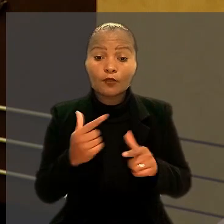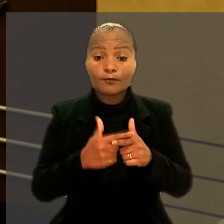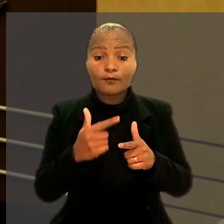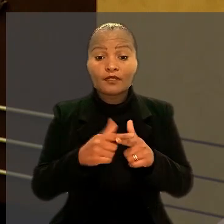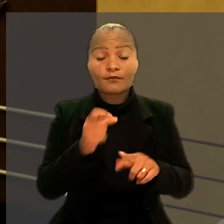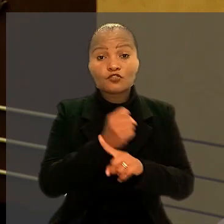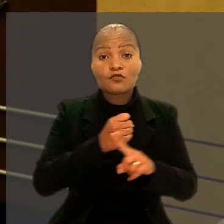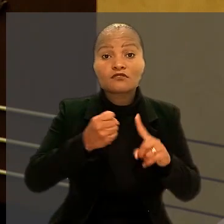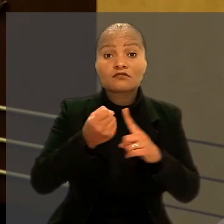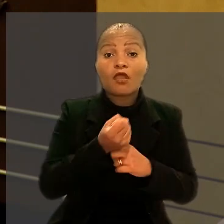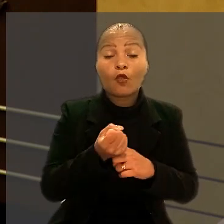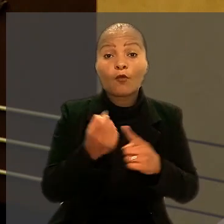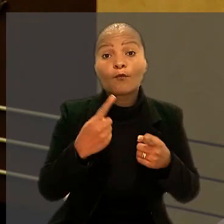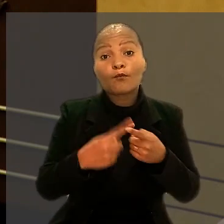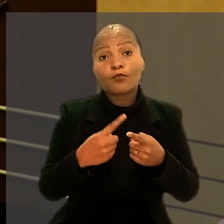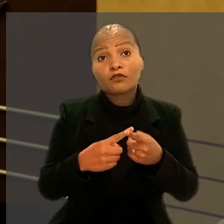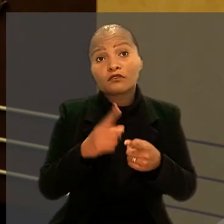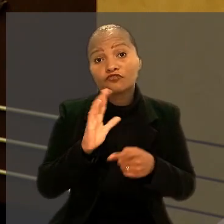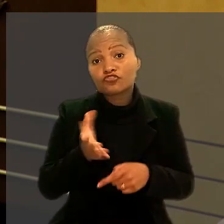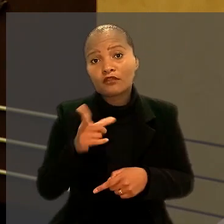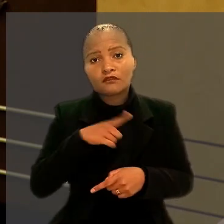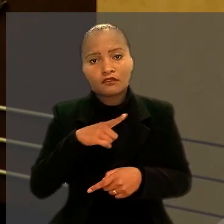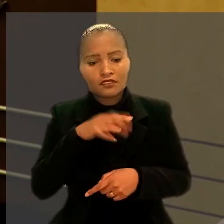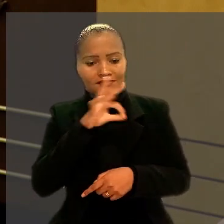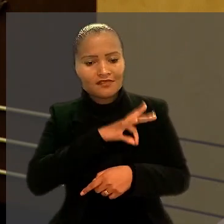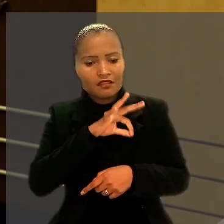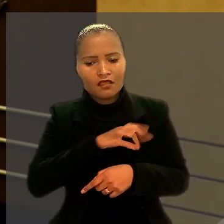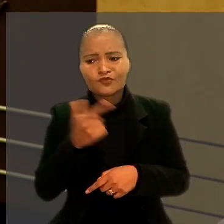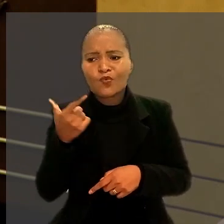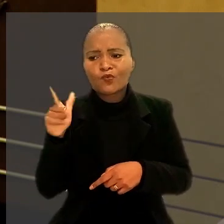porque elas teriam outra fonte de renda além do trabalho.